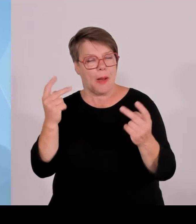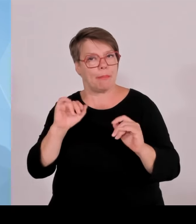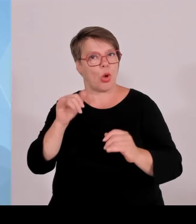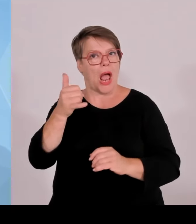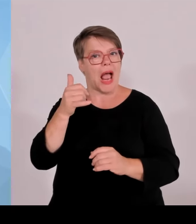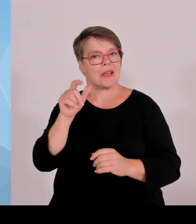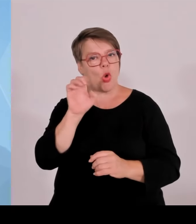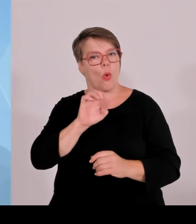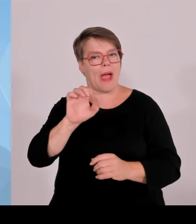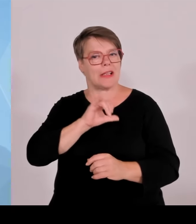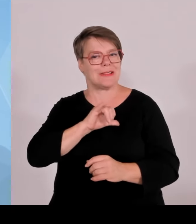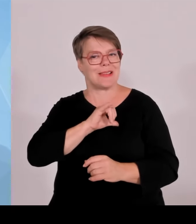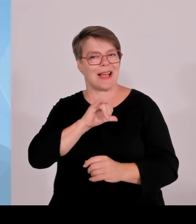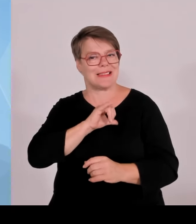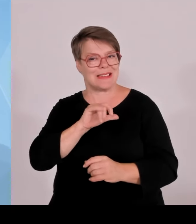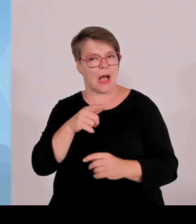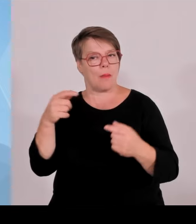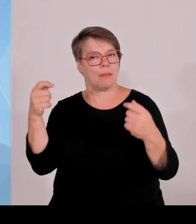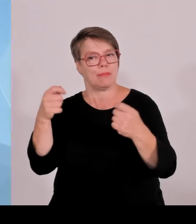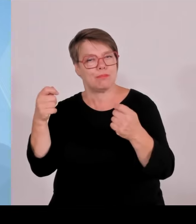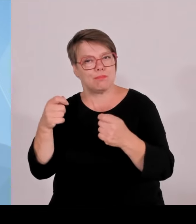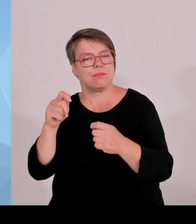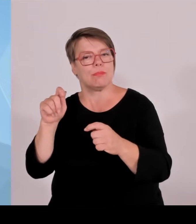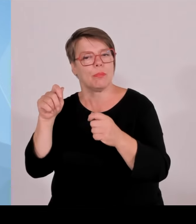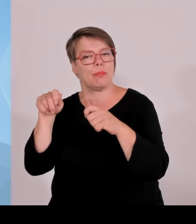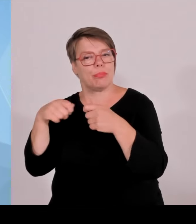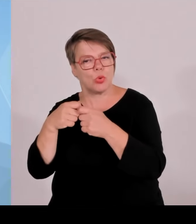Und wenn von diesen 23 Projekten